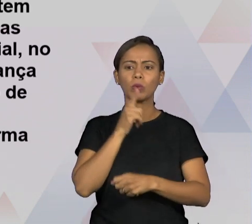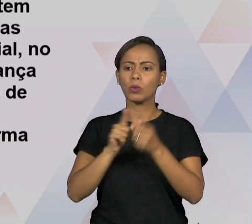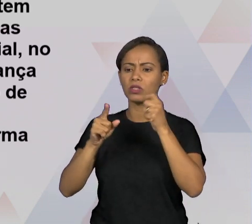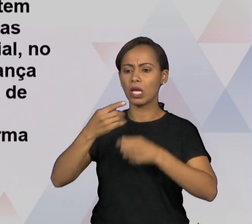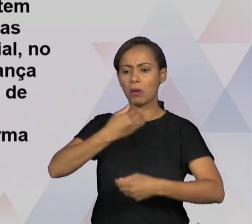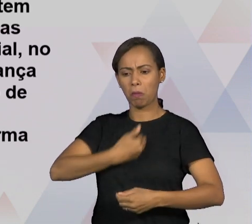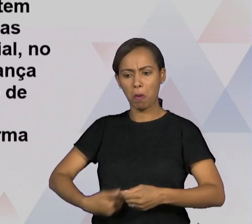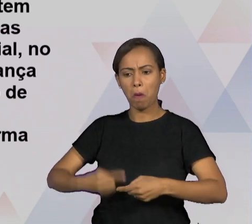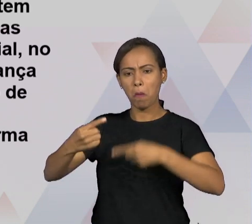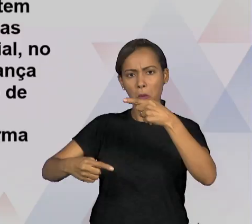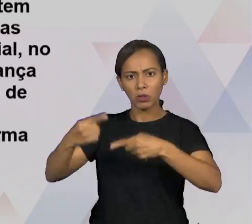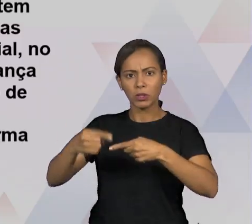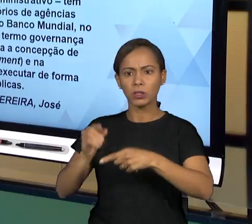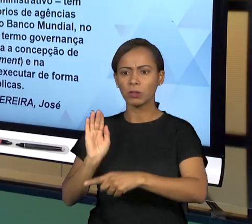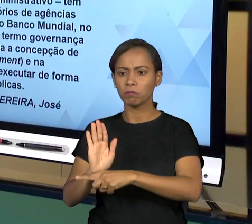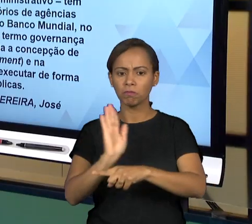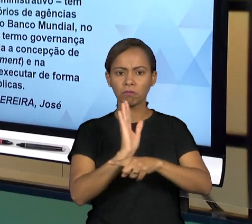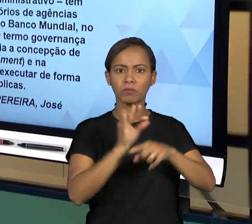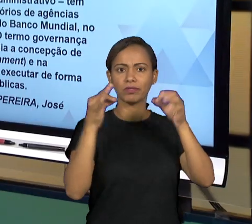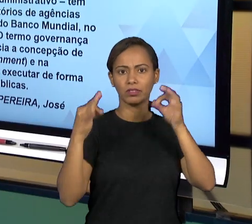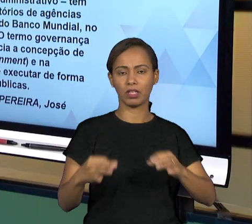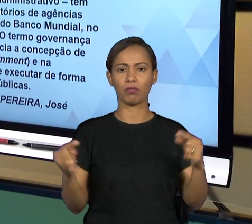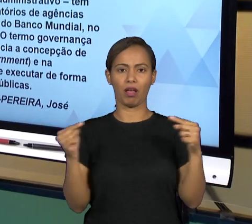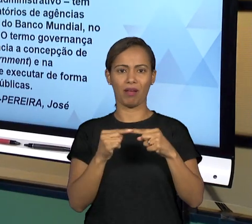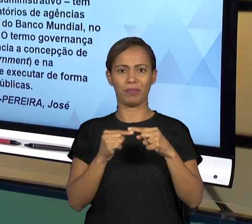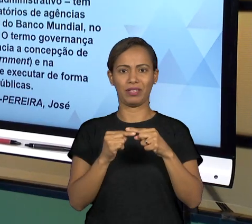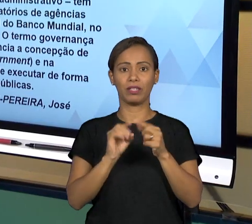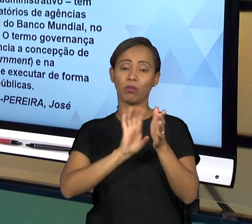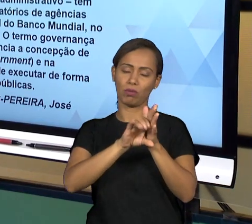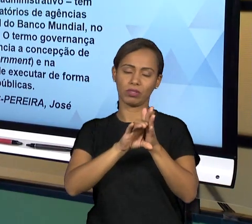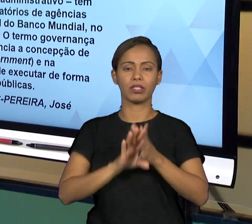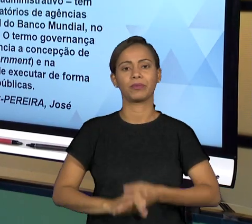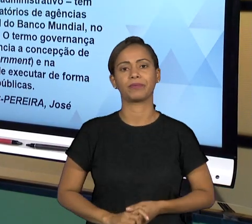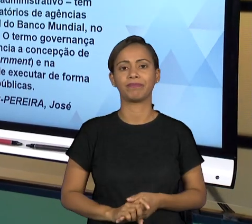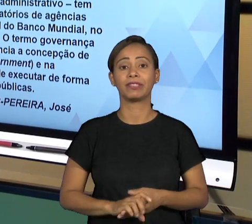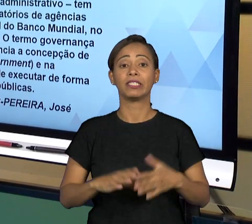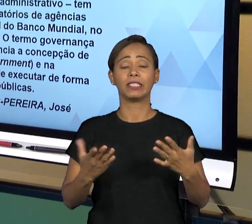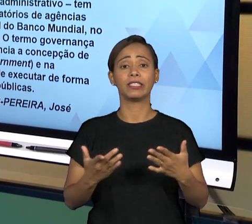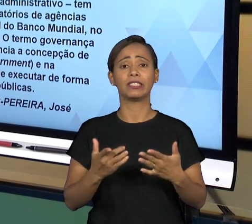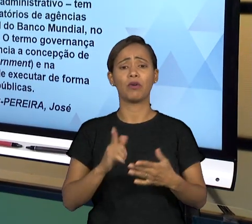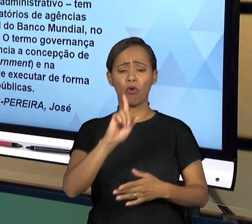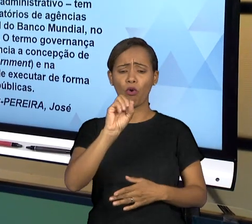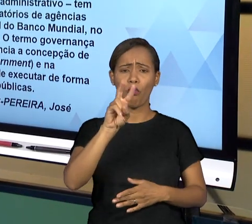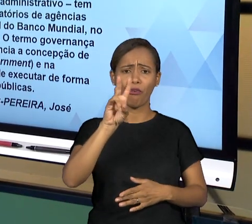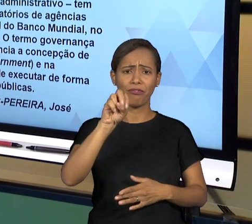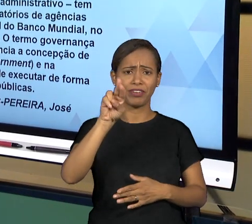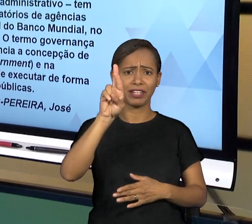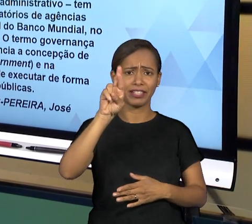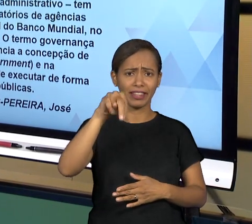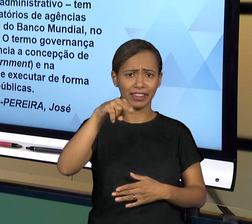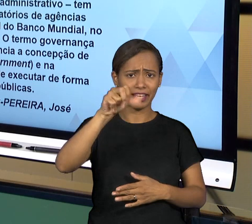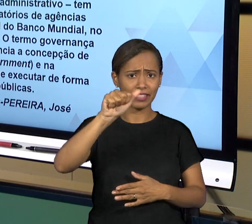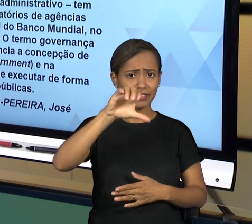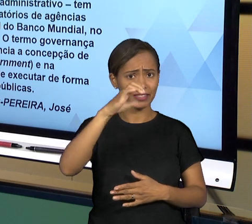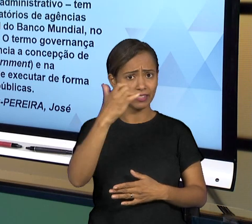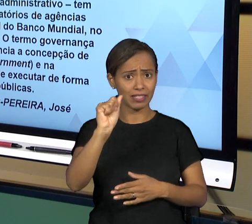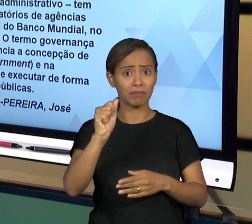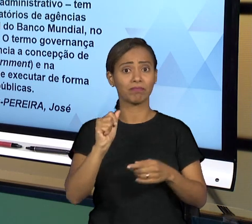[RAFAEL] PORTANTO, A DEFINIÇÃO DE GOVERNANÇA TEM A VER COM A BOA EXECUÇÃO DAS POLÍTICAS PÚBLICAS E DOS SERVIÇOS PÚBLICOS DE MANEIRA